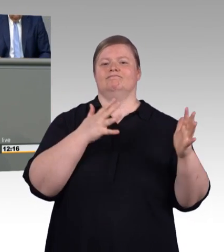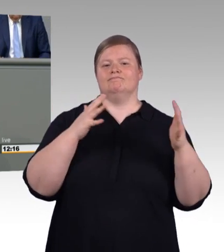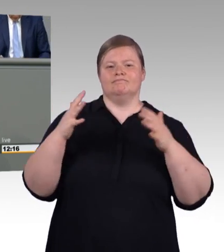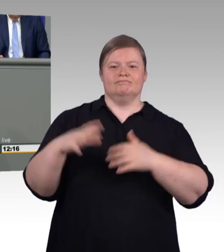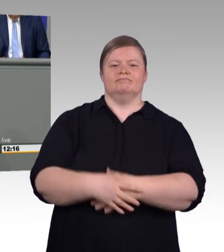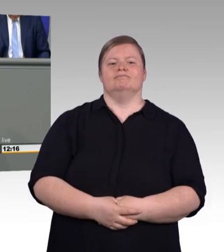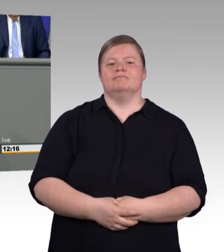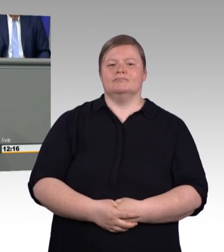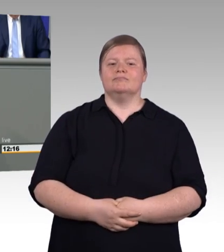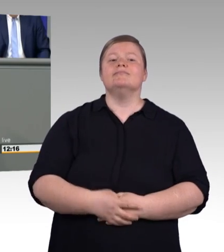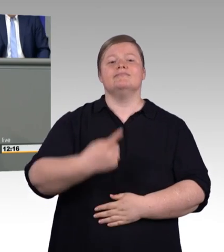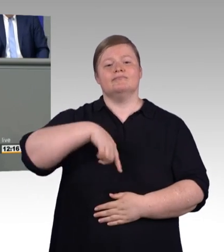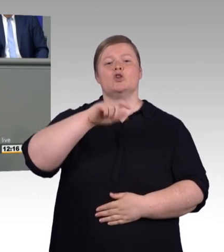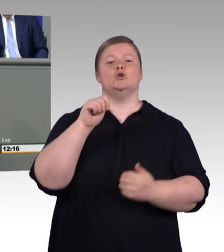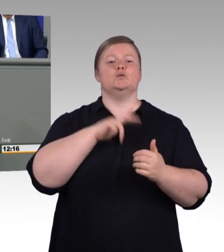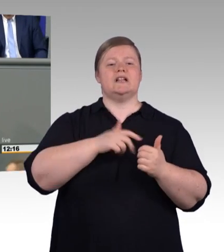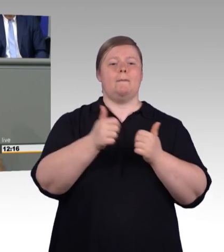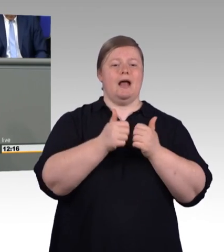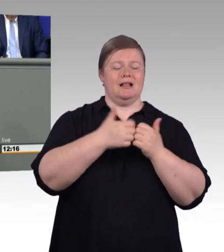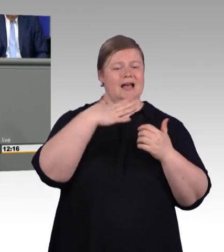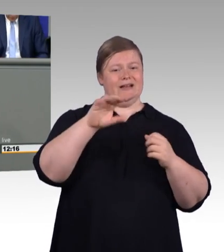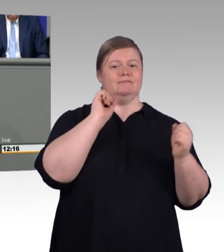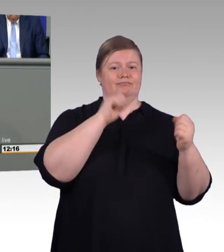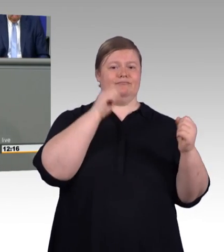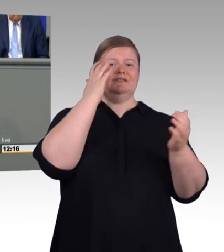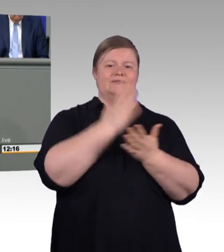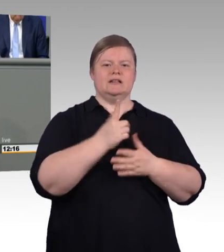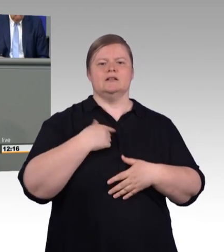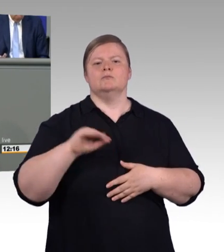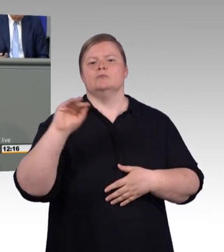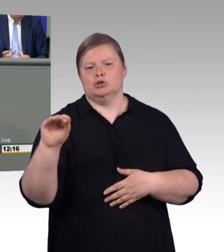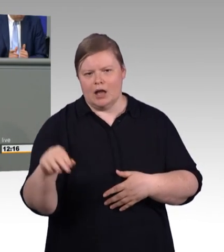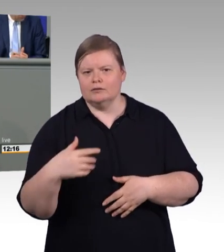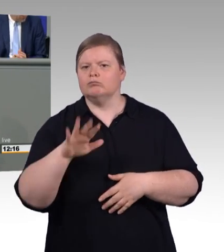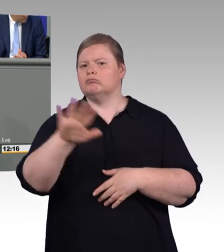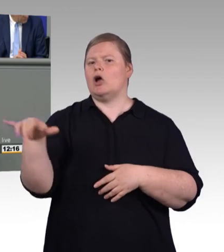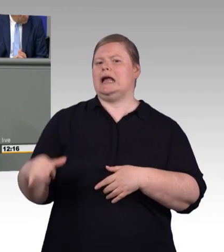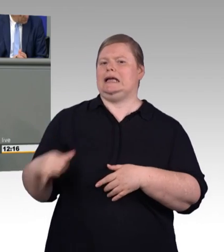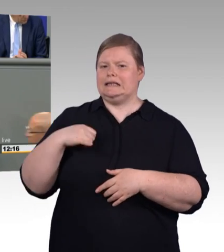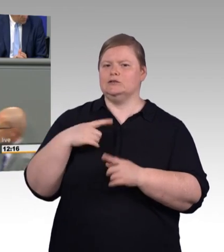hat eine Würde, hat einen Wert, der nicht unterschritten werden darf. Und da das Leben konkret ist, reden wir auch